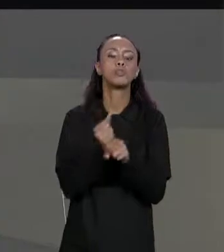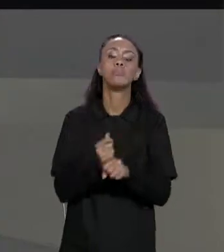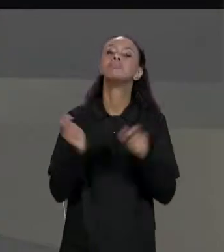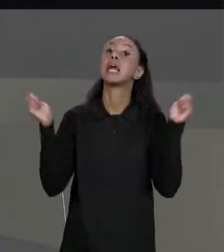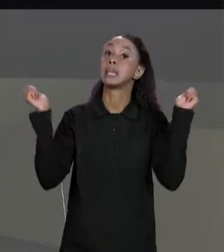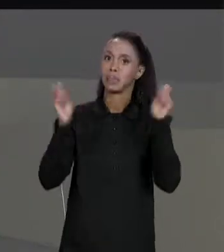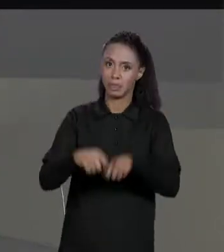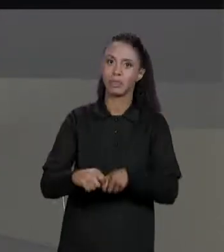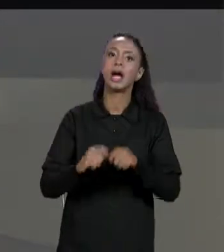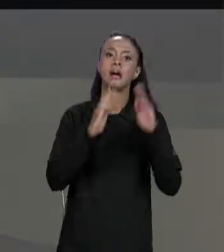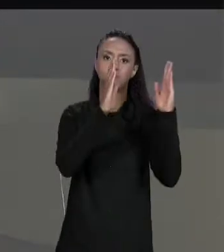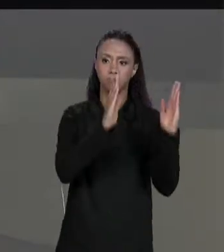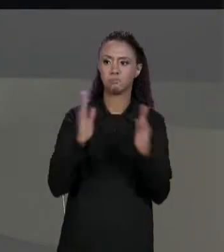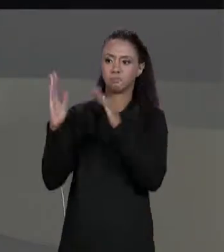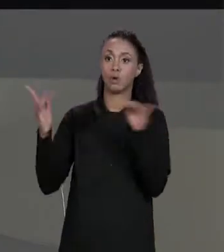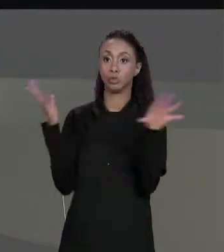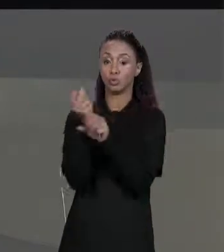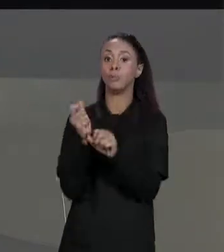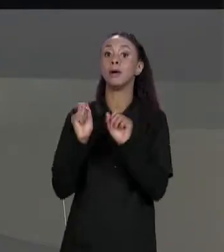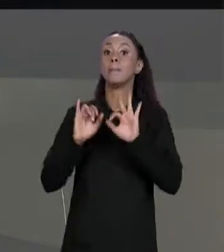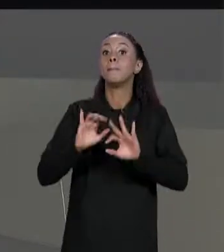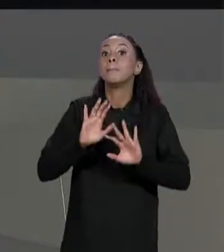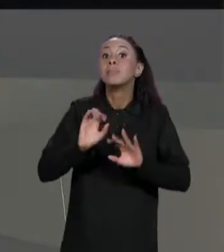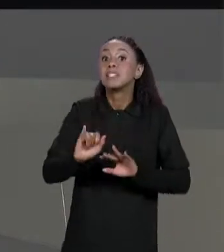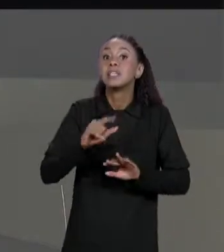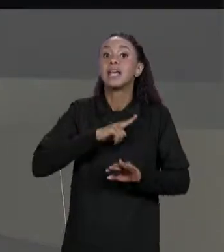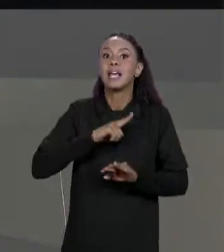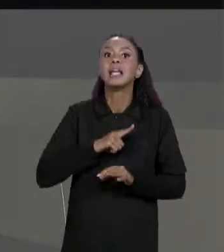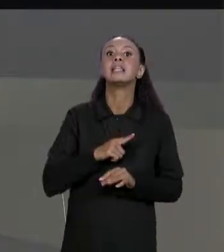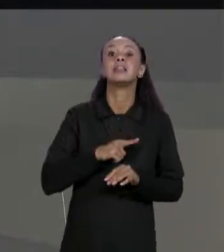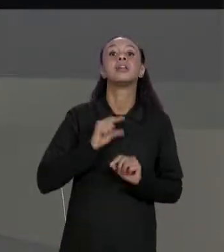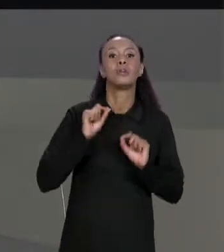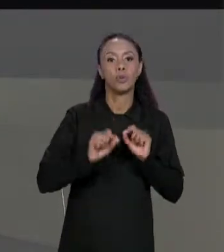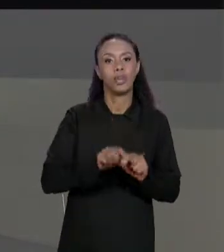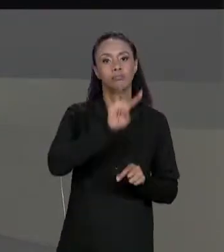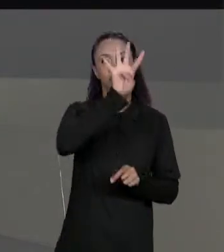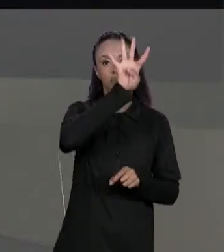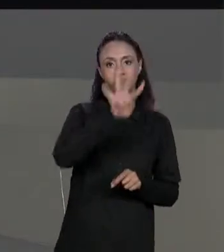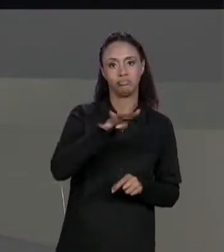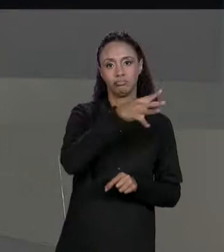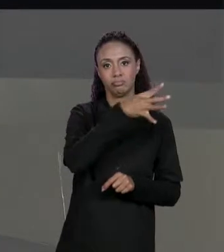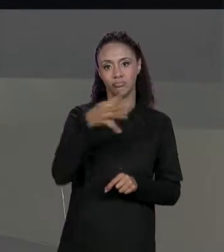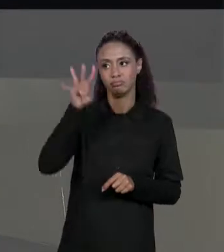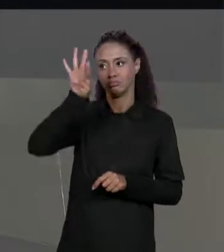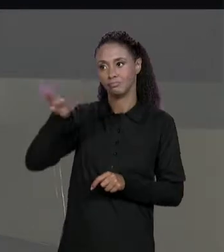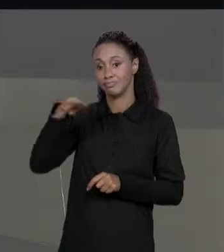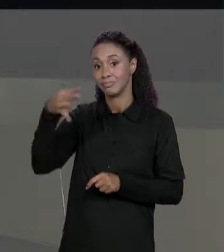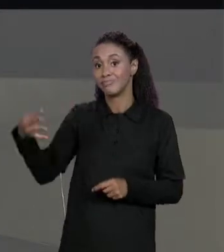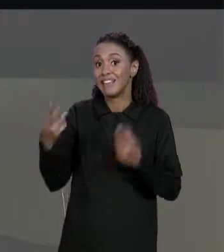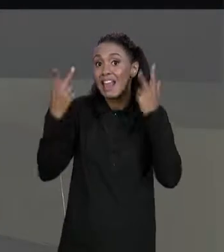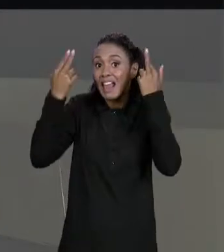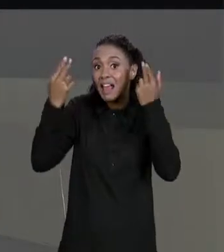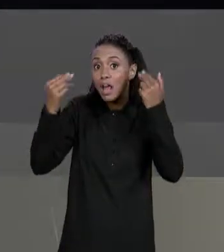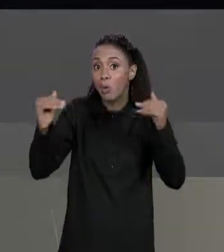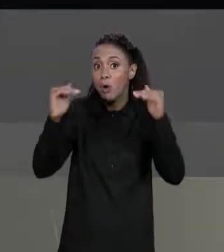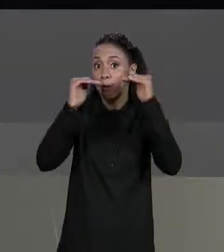SOMAR MATRIZES SE ELAS TIVEREM O MESMO NÚMERO DE LINHAS E O MESMO NÚMERO DE COLUNAS, VALE